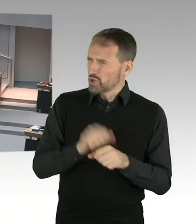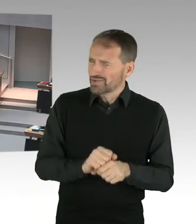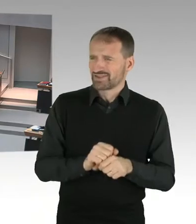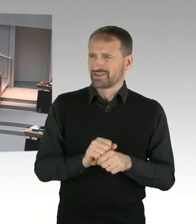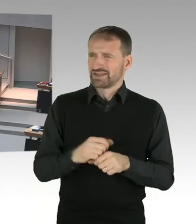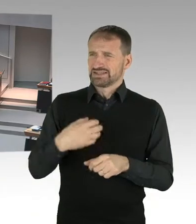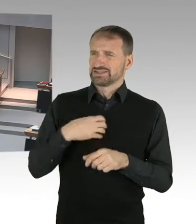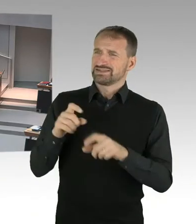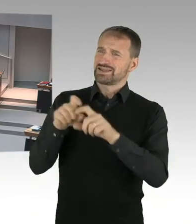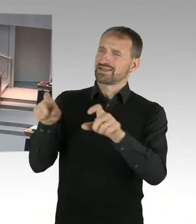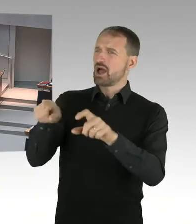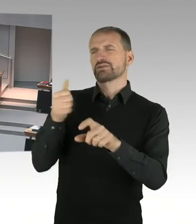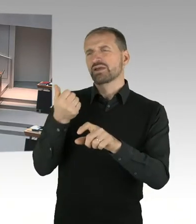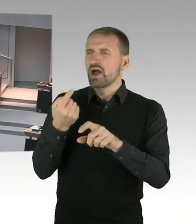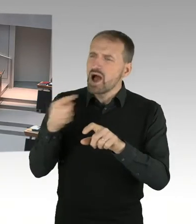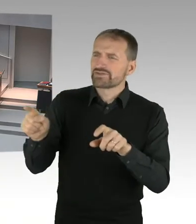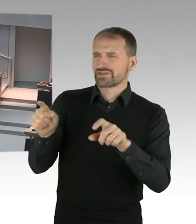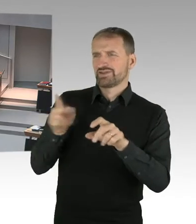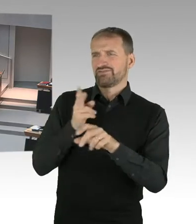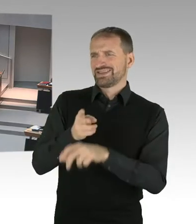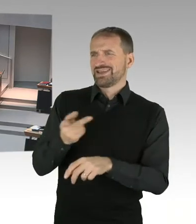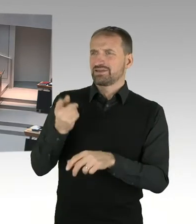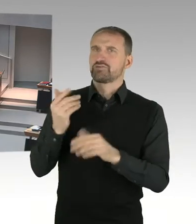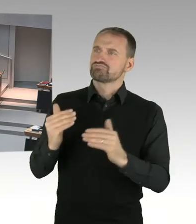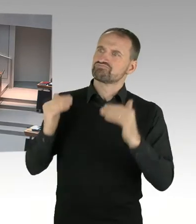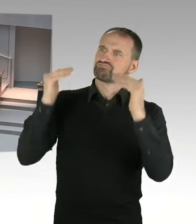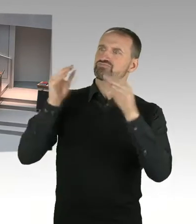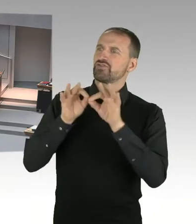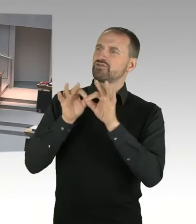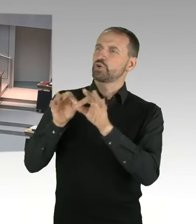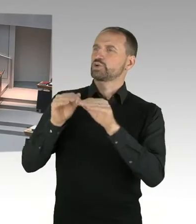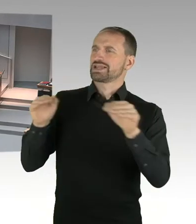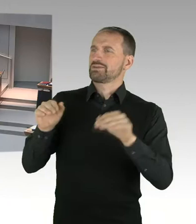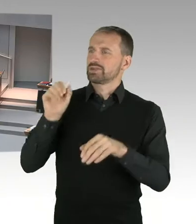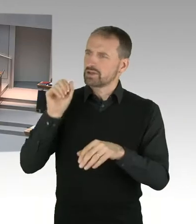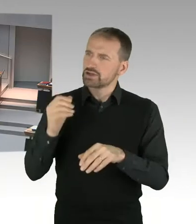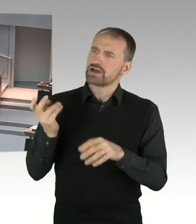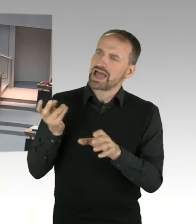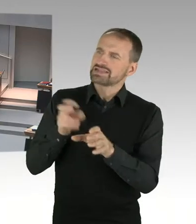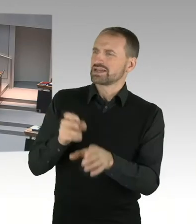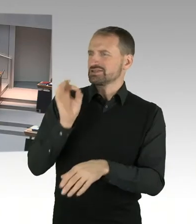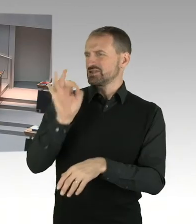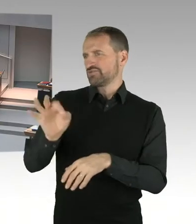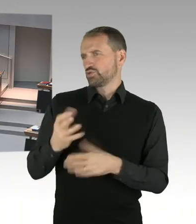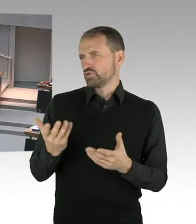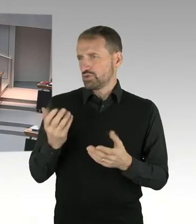(Sprecherwechsel) Also Frau Doktor Jasper-Winter, zunächst will ich sagen, dass wir in Sachen Digitalisierung der Berliner Verwaltung ganz gut unterwegs sind.